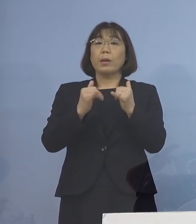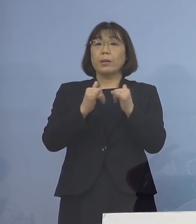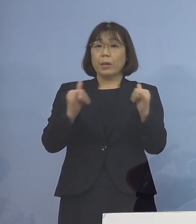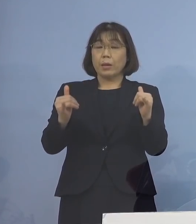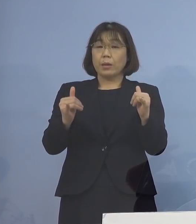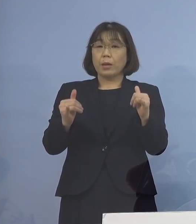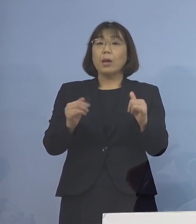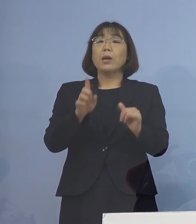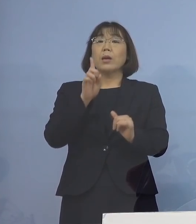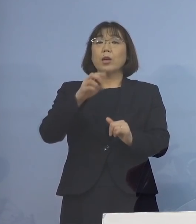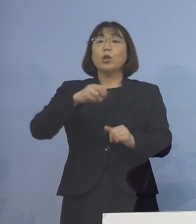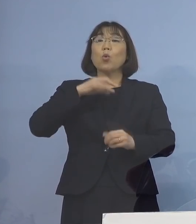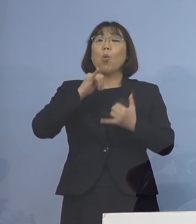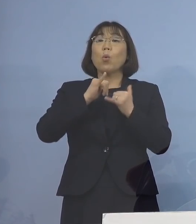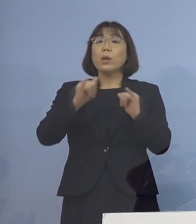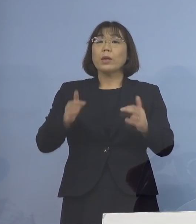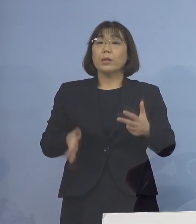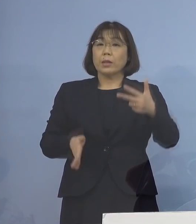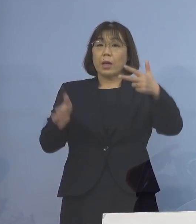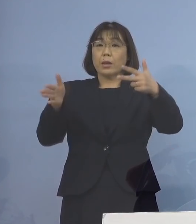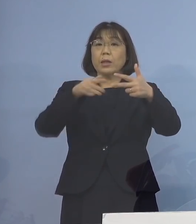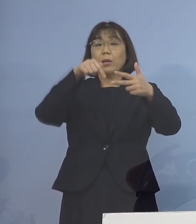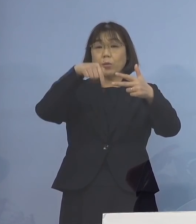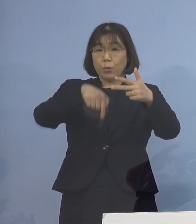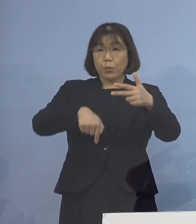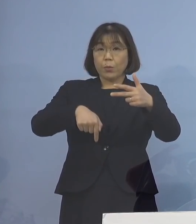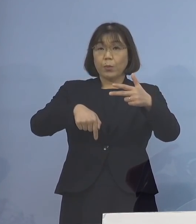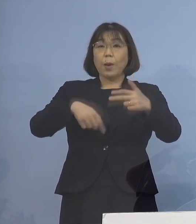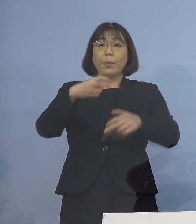一つの高齢者施設において確認され